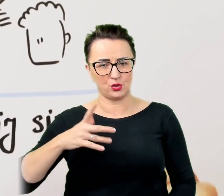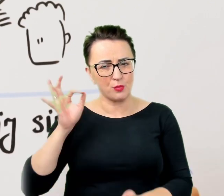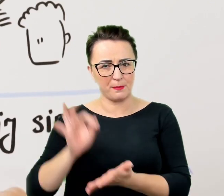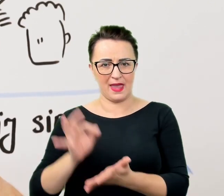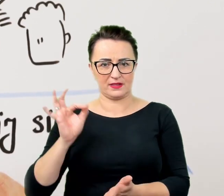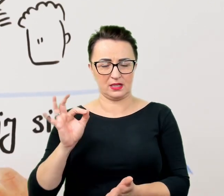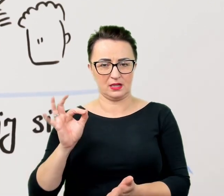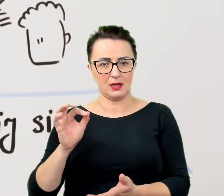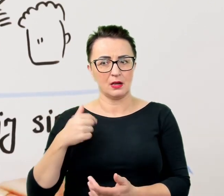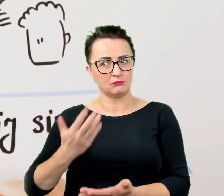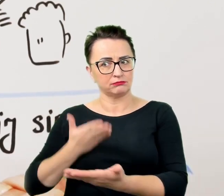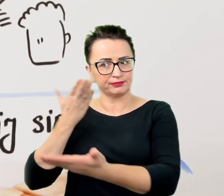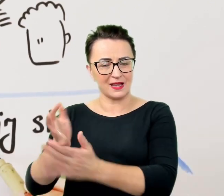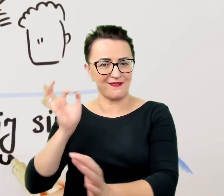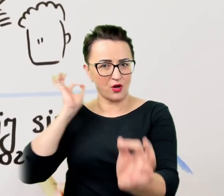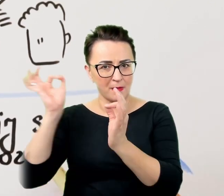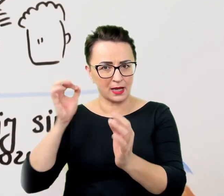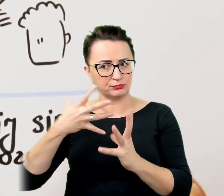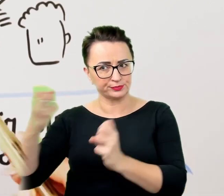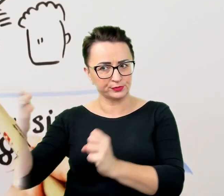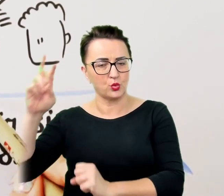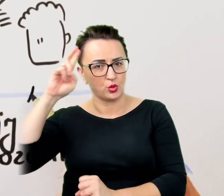W tym celu można innymi słowami zapytać o to samo,